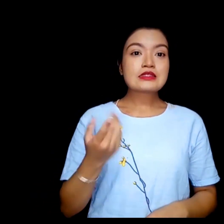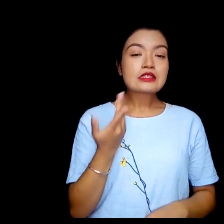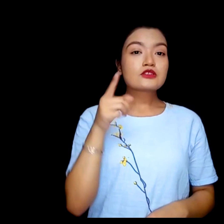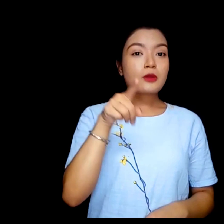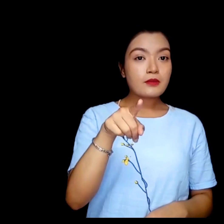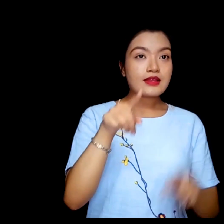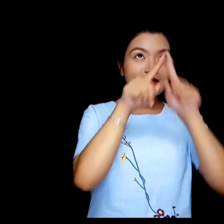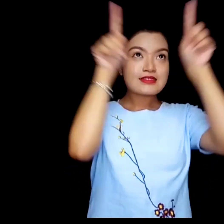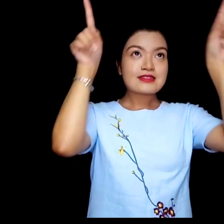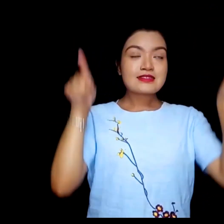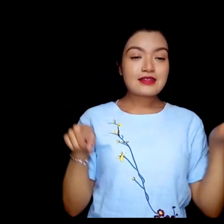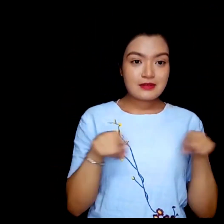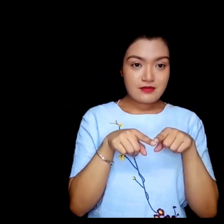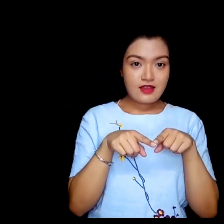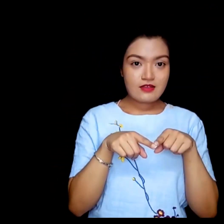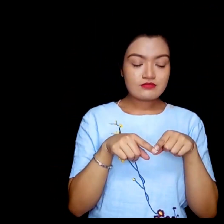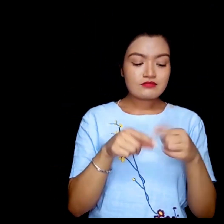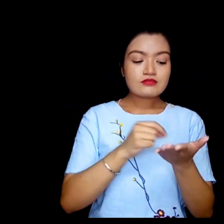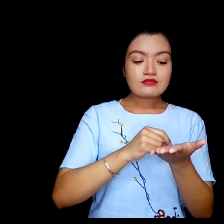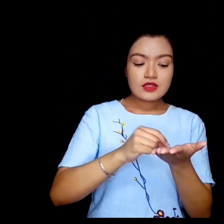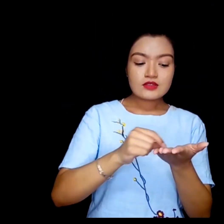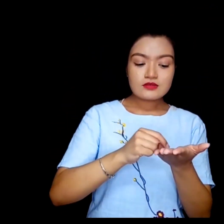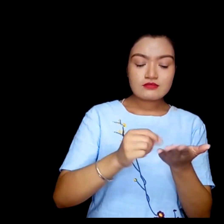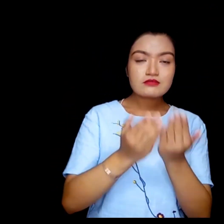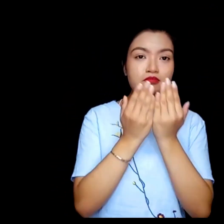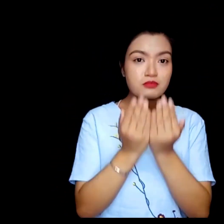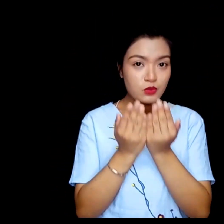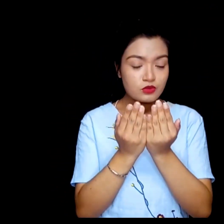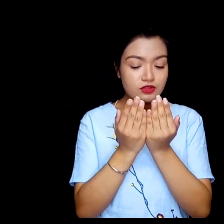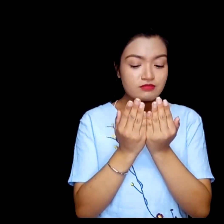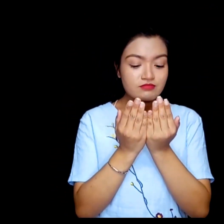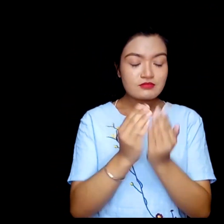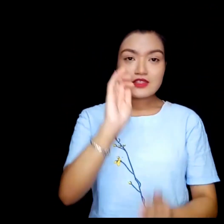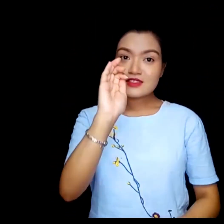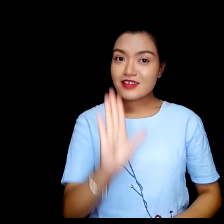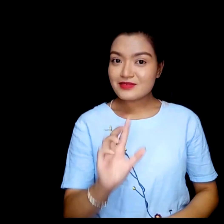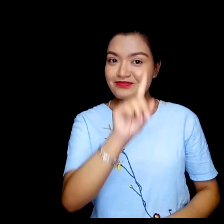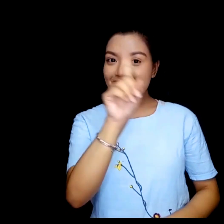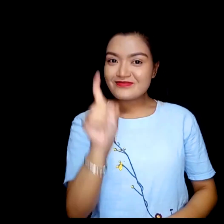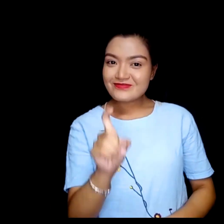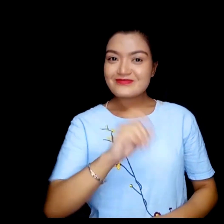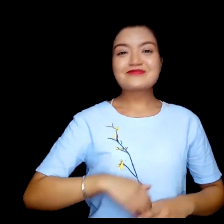के तपाईलाई स्कीनमा अक्षर पठ्न सक्नु हुन्छ ?